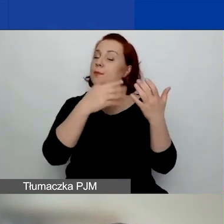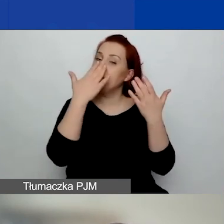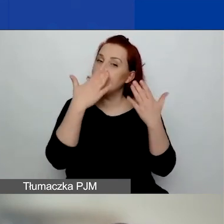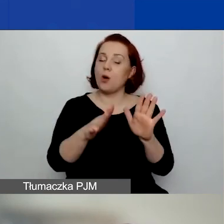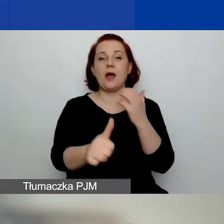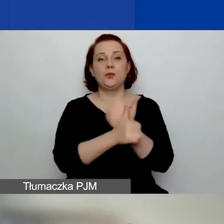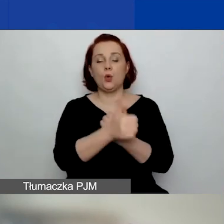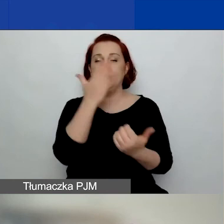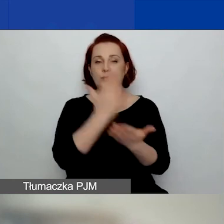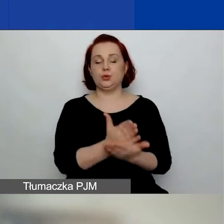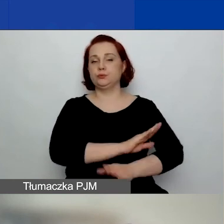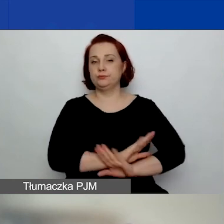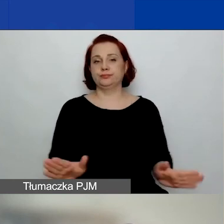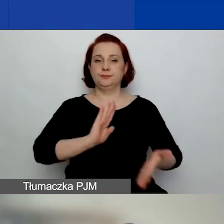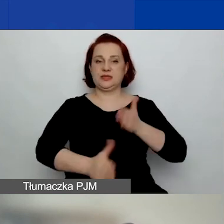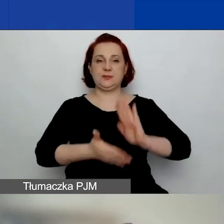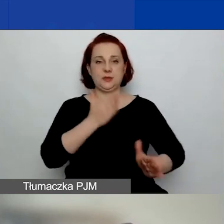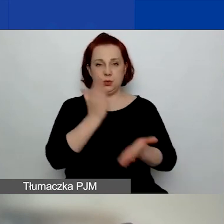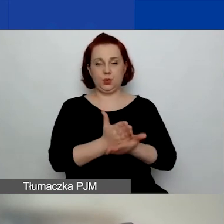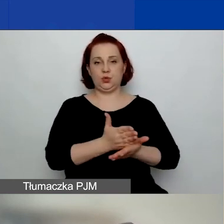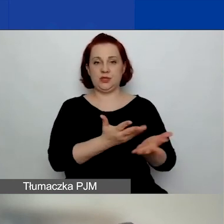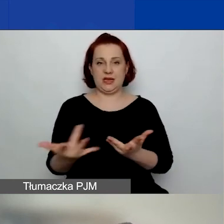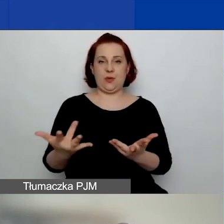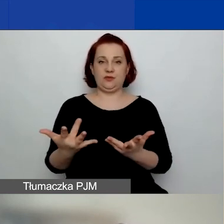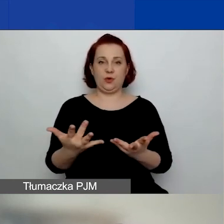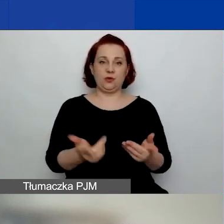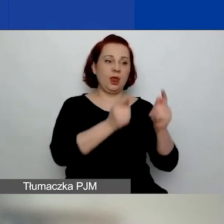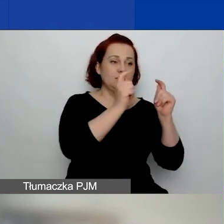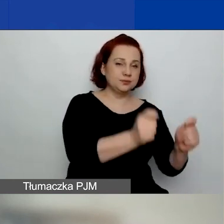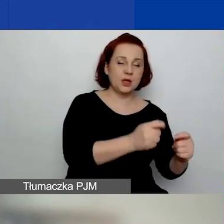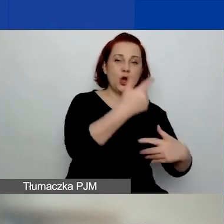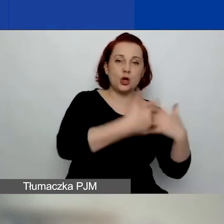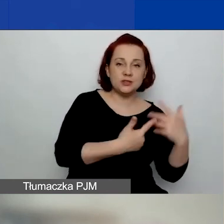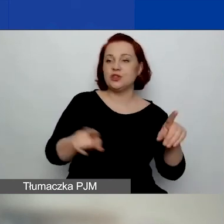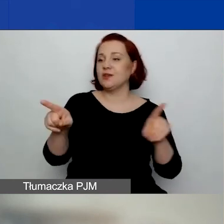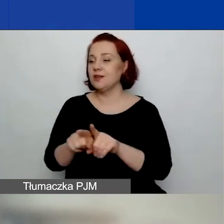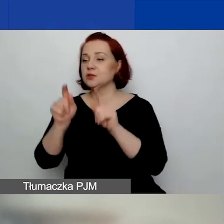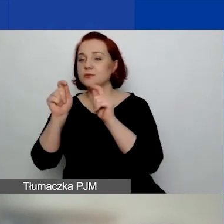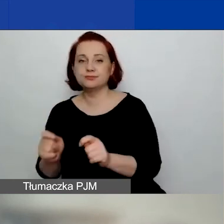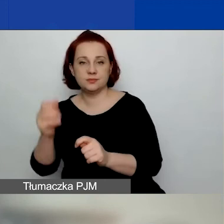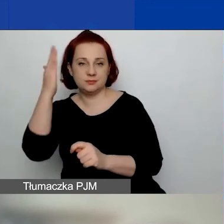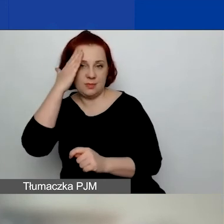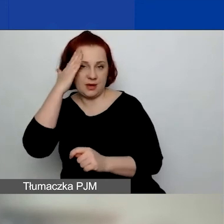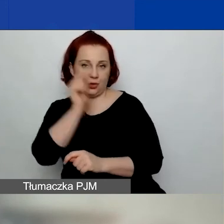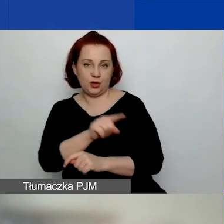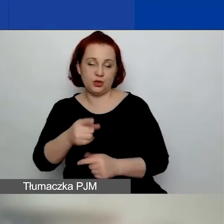że rozliczenie zostało złożone i przyjęte, zarówno finansowe, jak i merytoryczne.